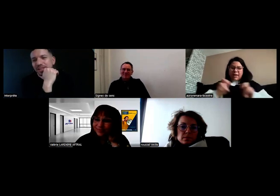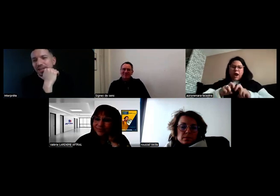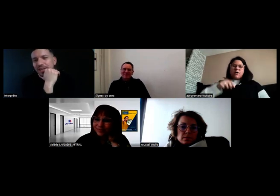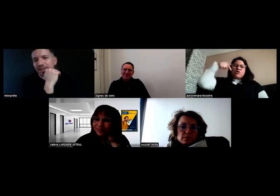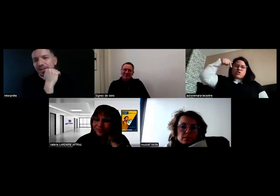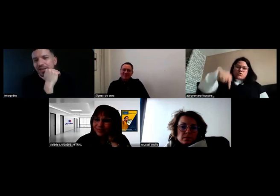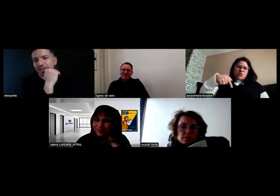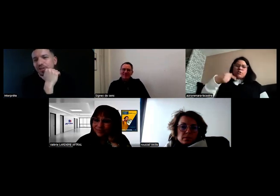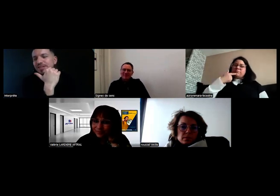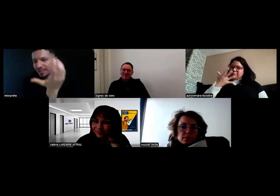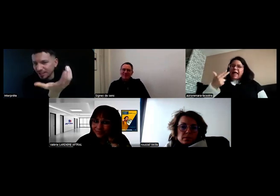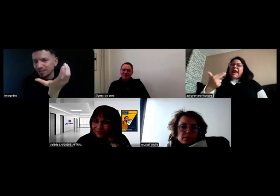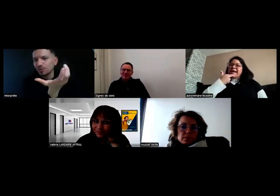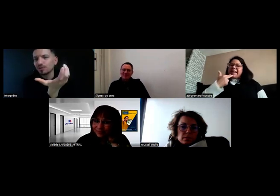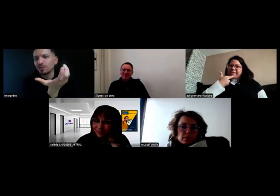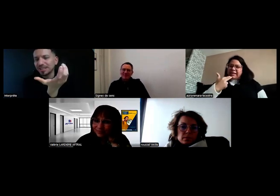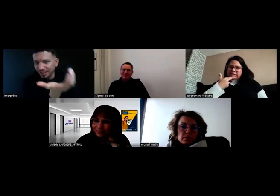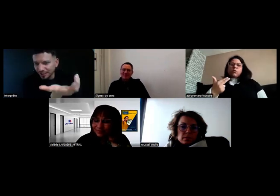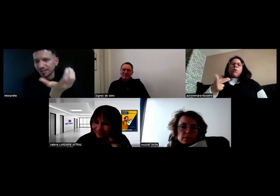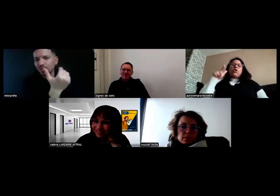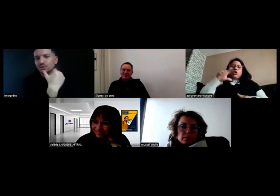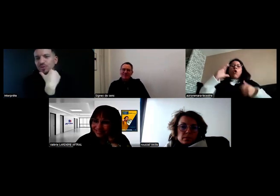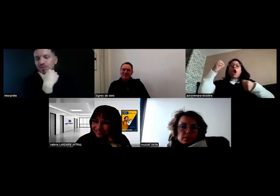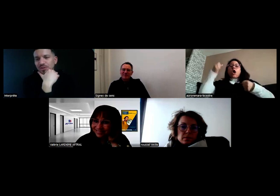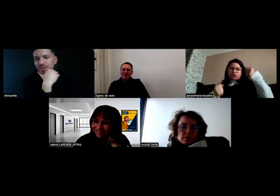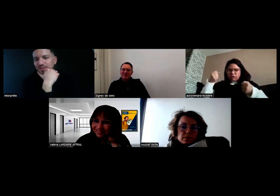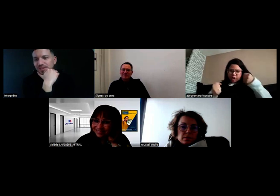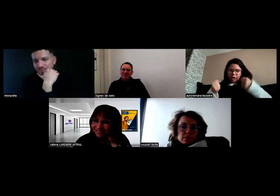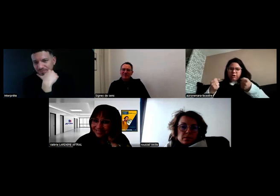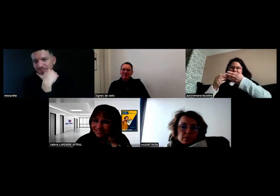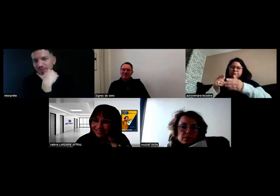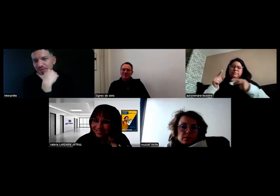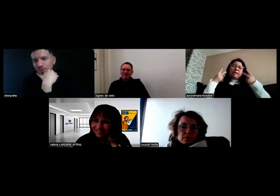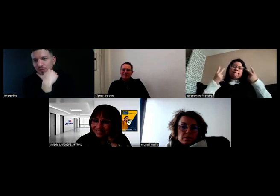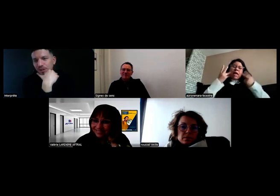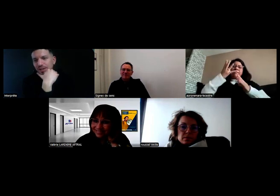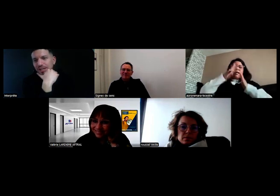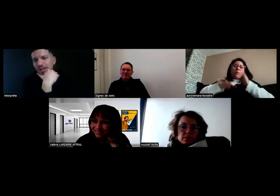certification de qualification du conducteur, tout à fait.